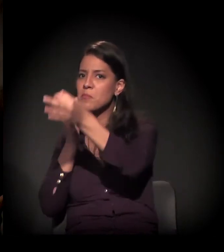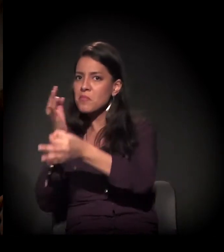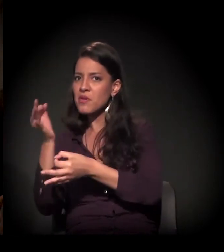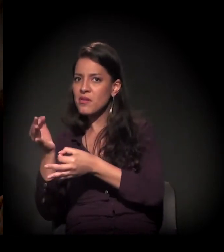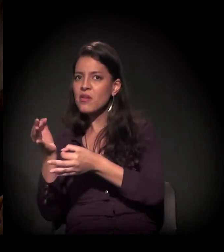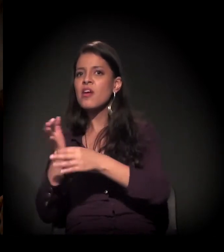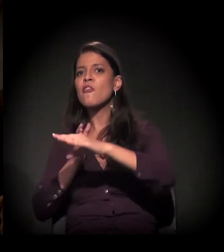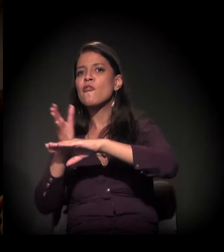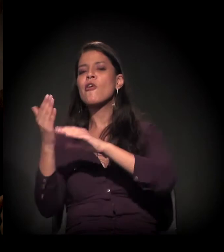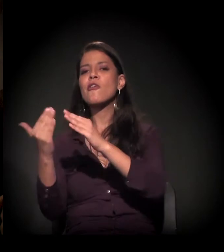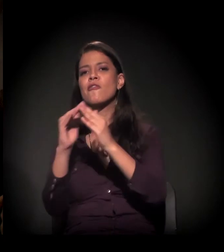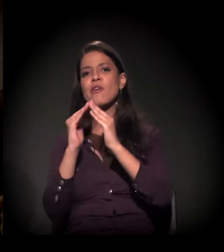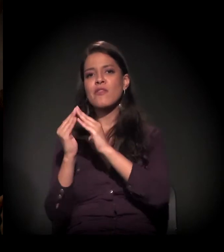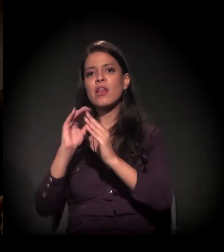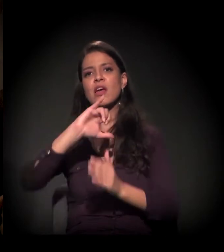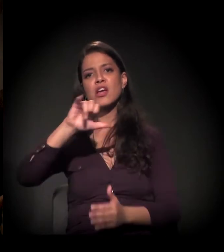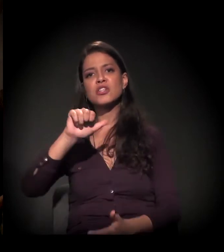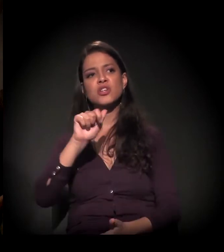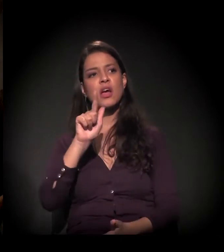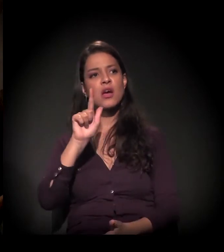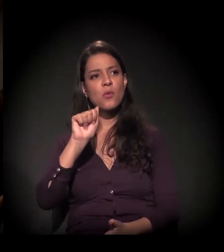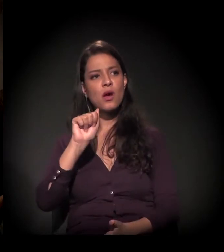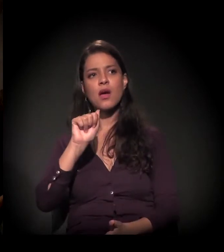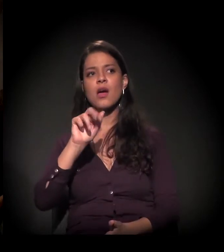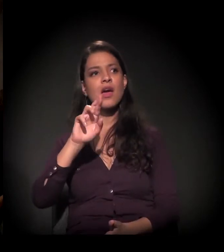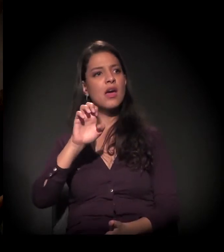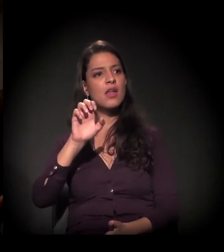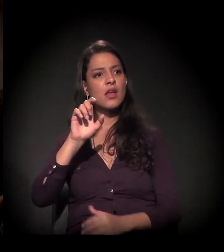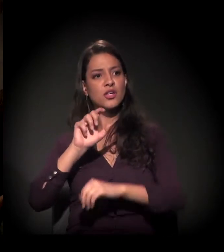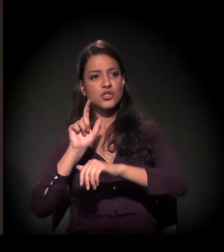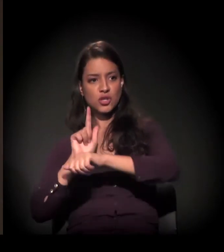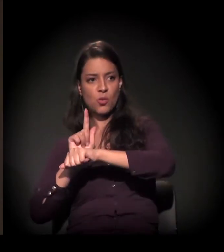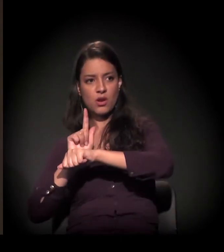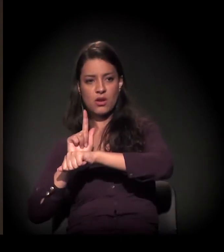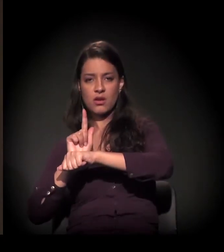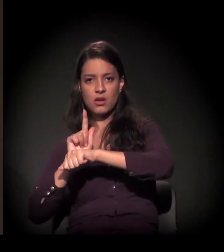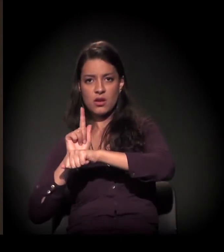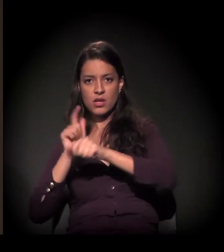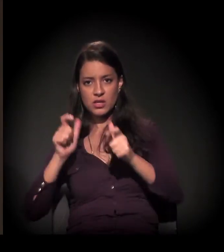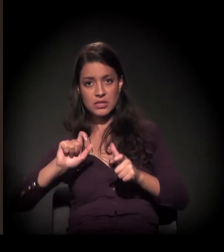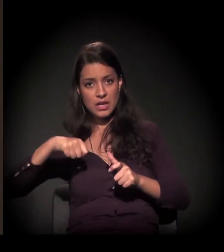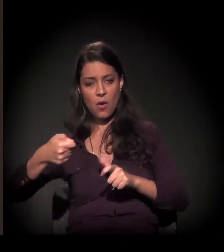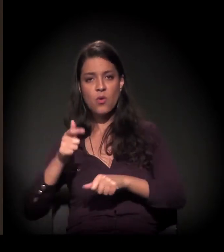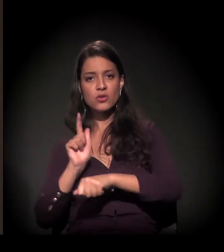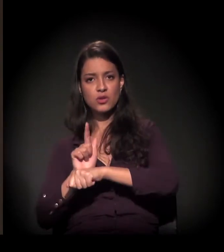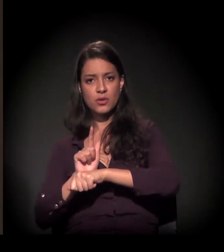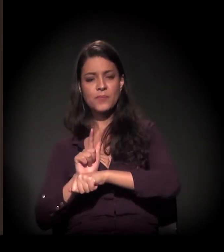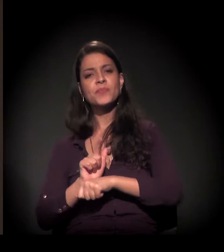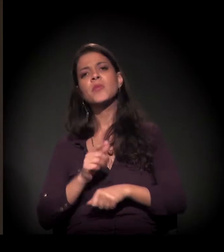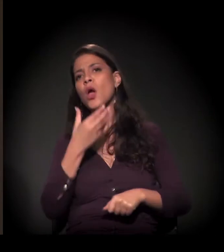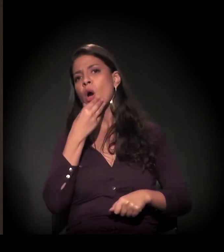você falou que foi na favela do Jaguaré que começou o seu trabalho − e passar a bola para o Dito,